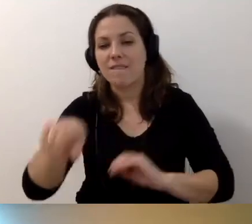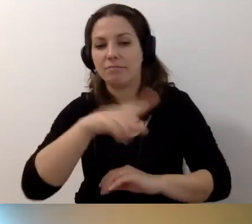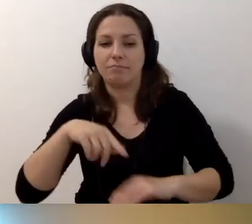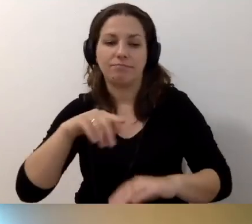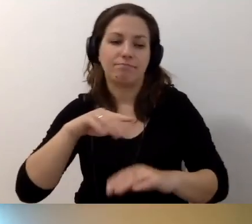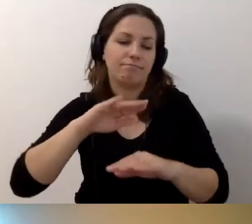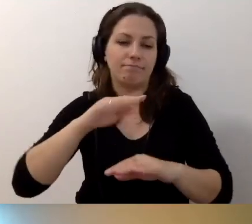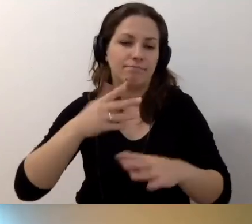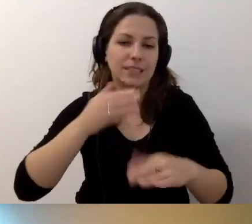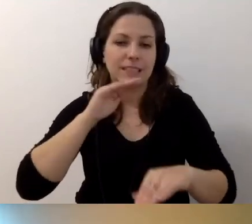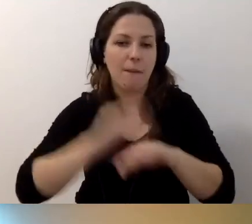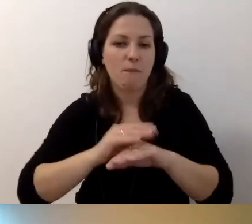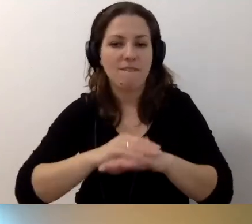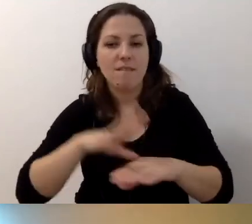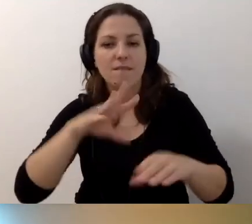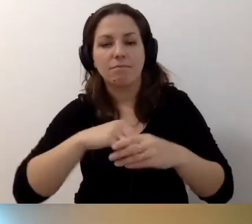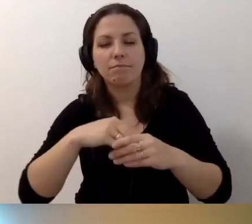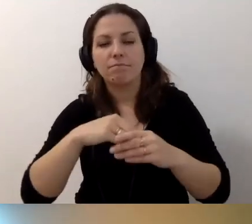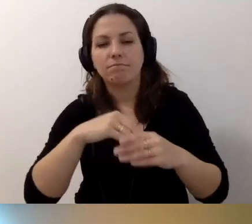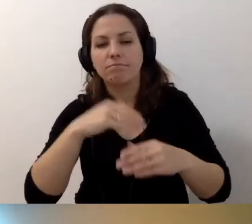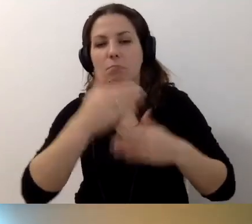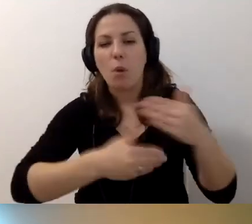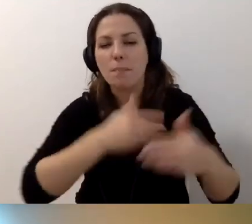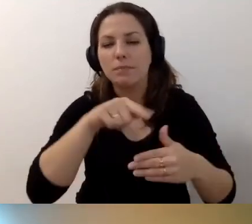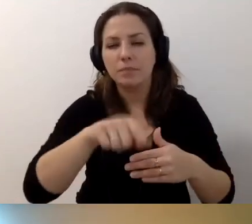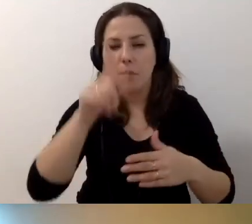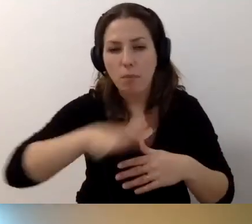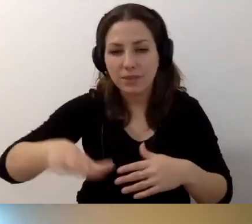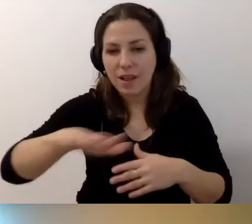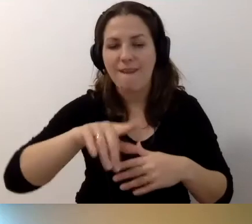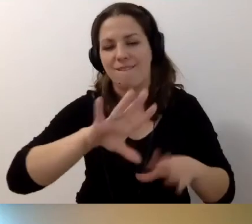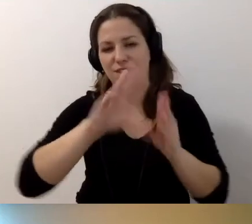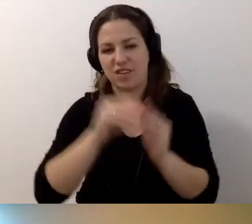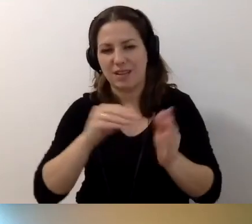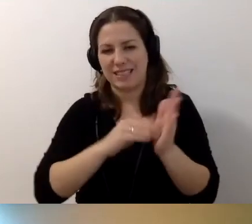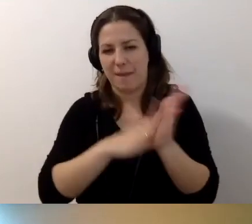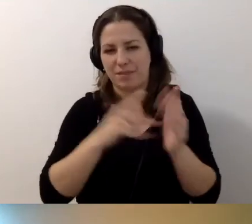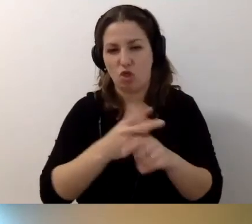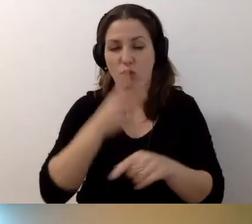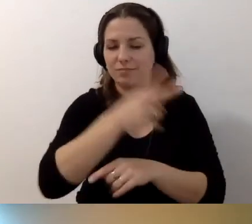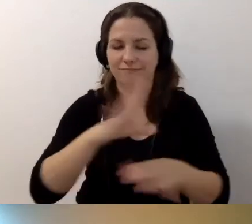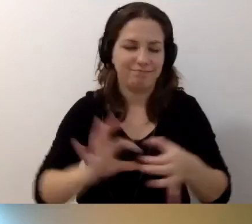zamówienia w ramach procedury zamówień publicznych. Tam te zapisy dostępnościowe muszą się znaleźć.